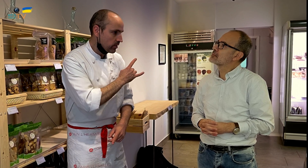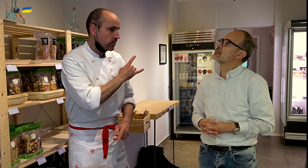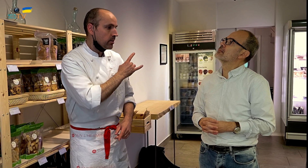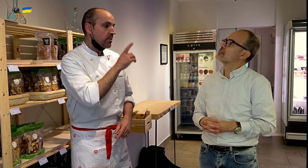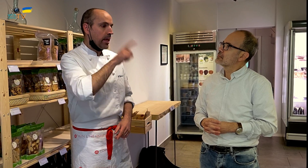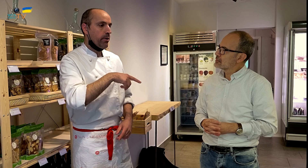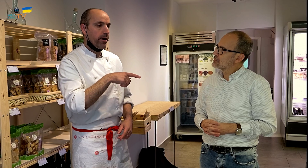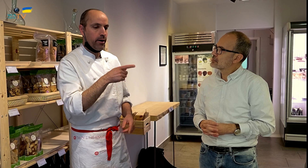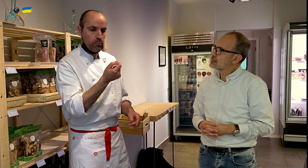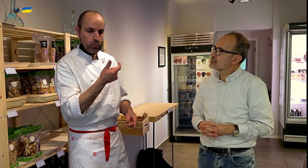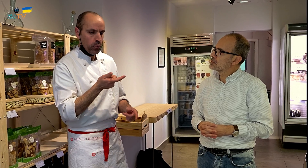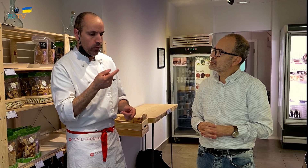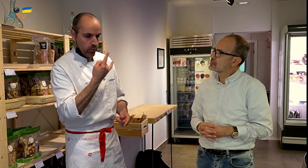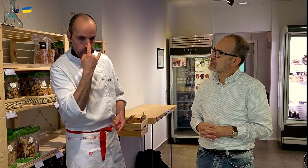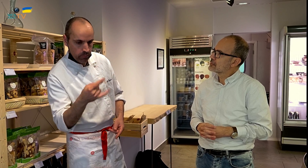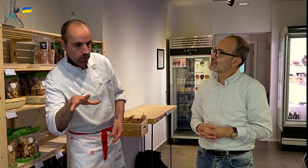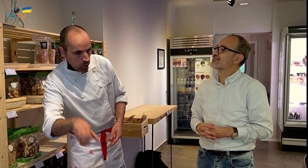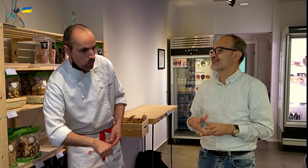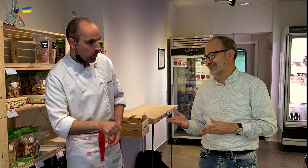y se sienten un poco atraídos también por la otra comida.